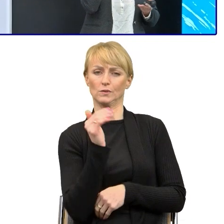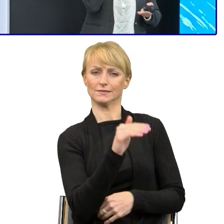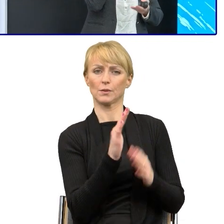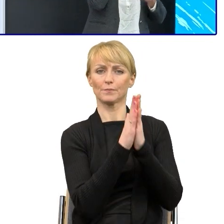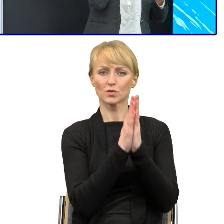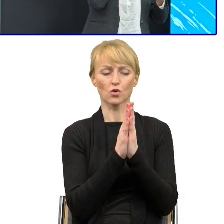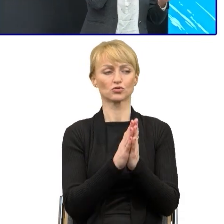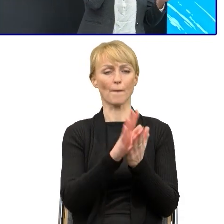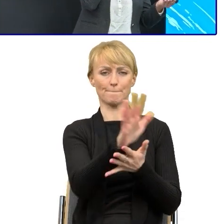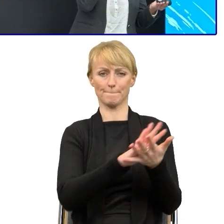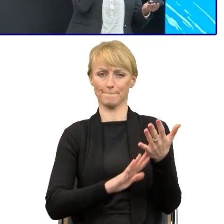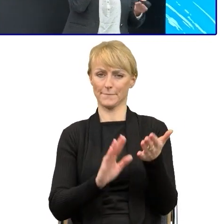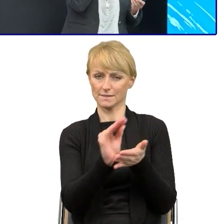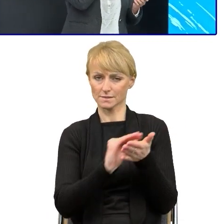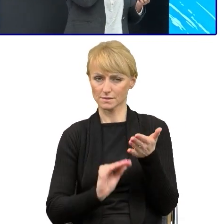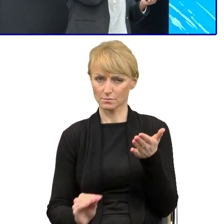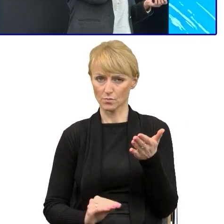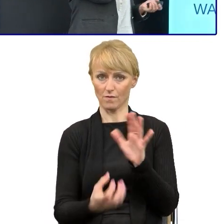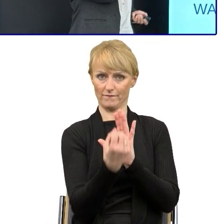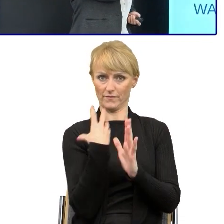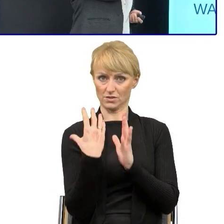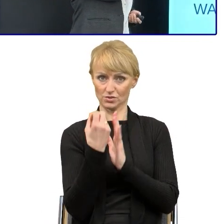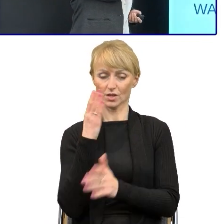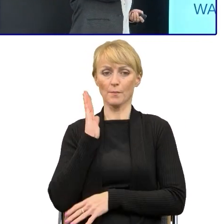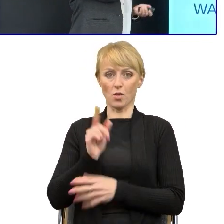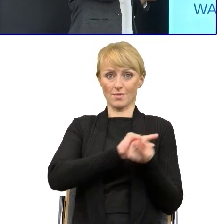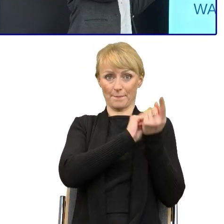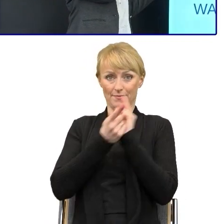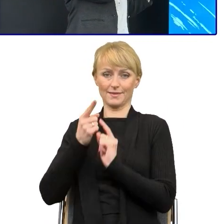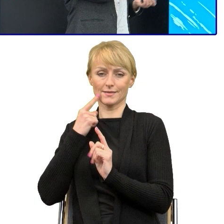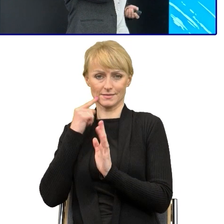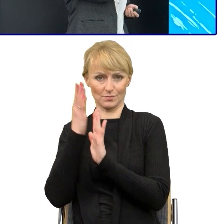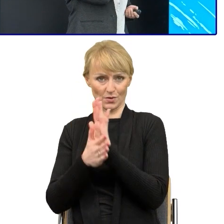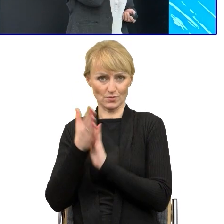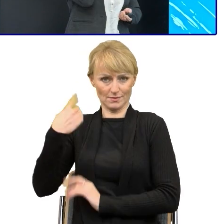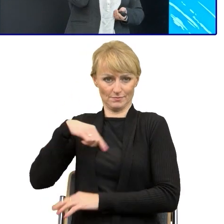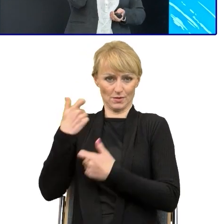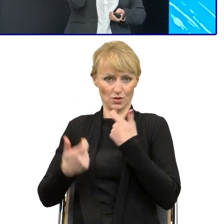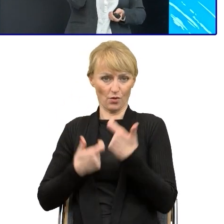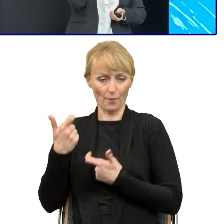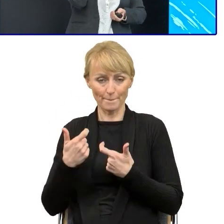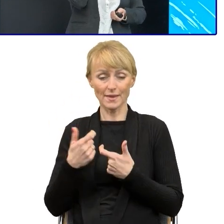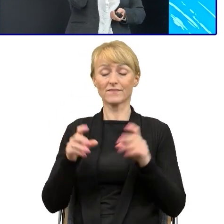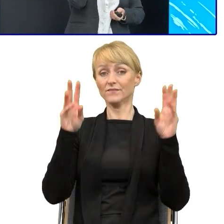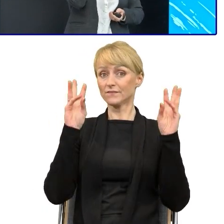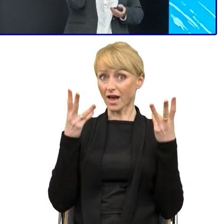Myśmy te pisma przerabiali i podczas tych szkoleń, warsztatów organizowanych przede wszystkim pracowaliśmy na przykładach.